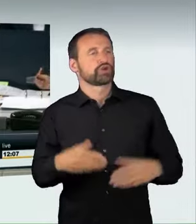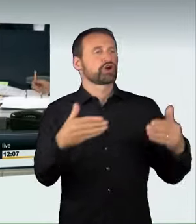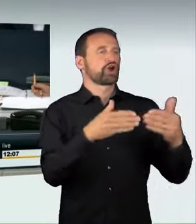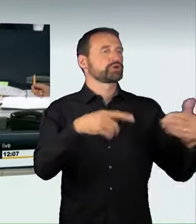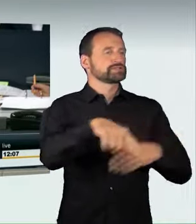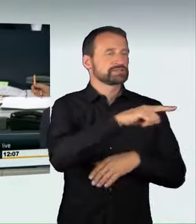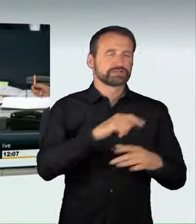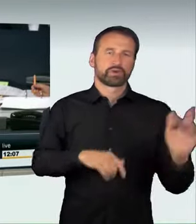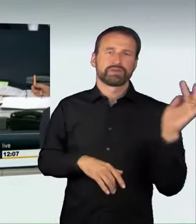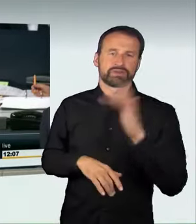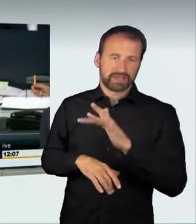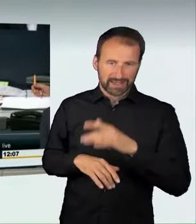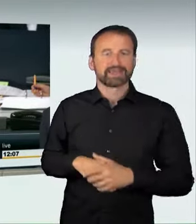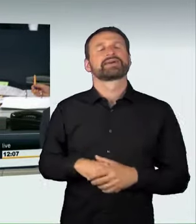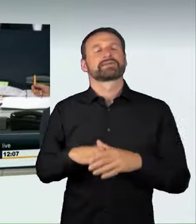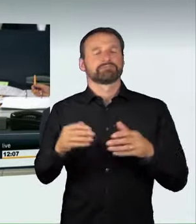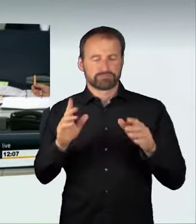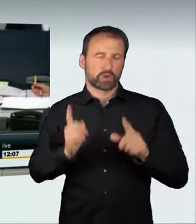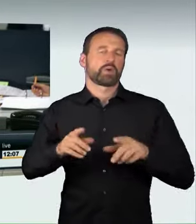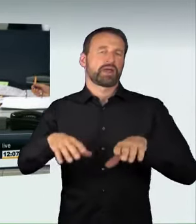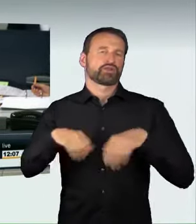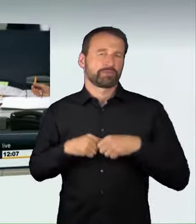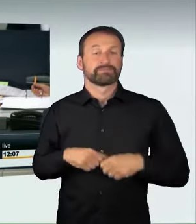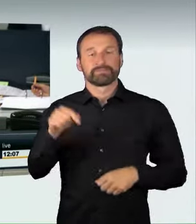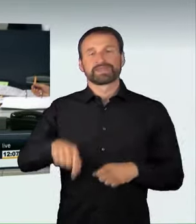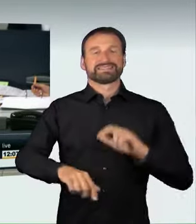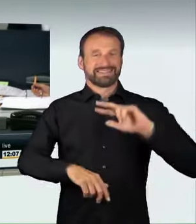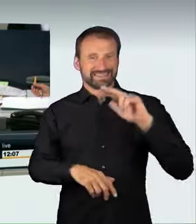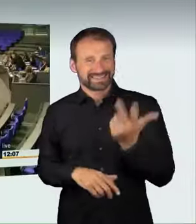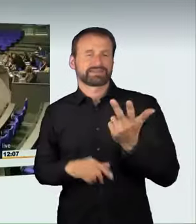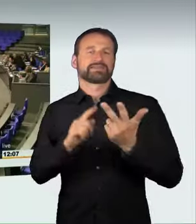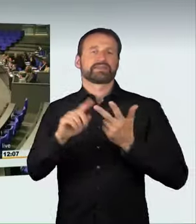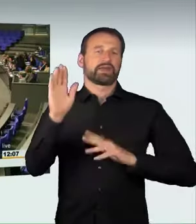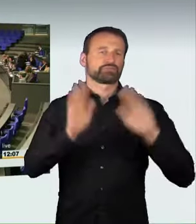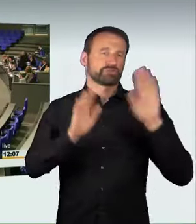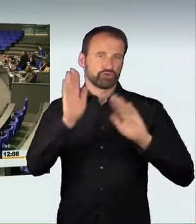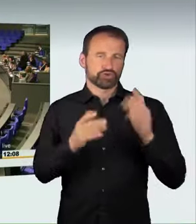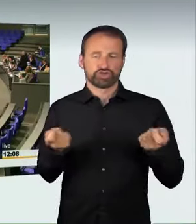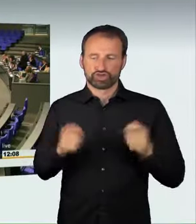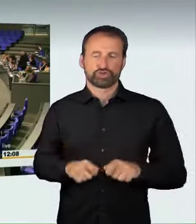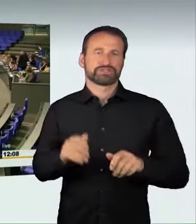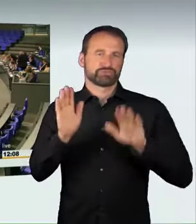Wir kommen zur dritten Beratung und Schlussabstimmung. Ich bitte diejenigen, die dem Gesetzentwurf zustimmen wollen, sich zu erheben.